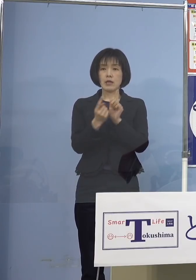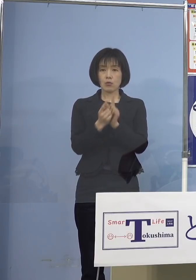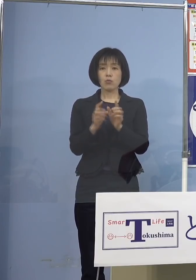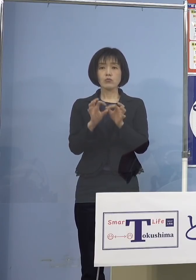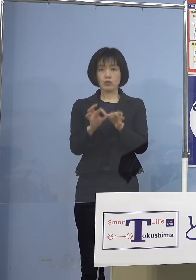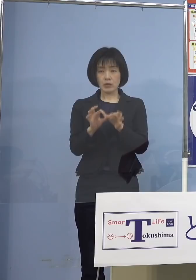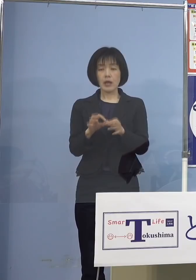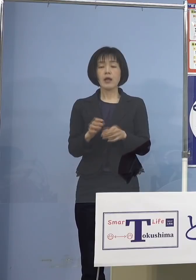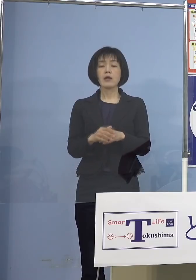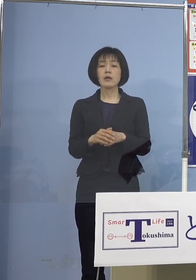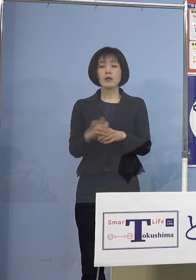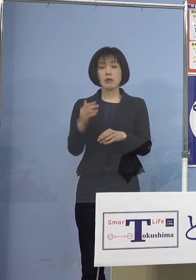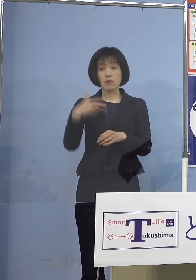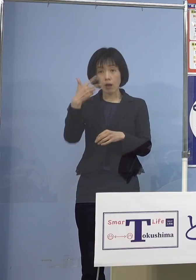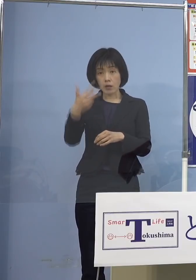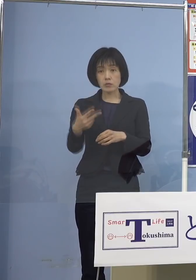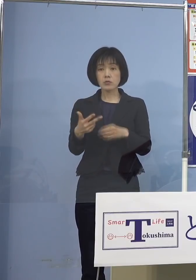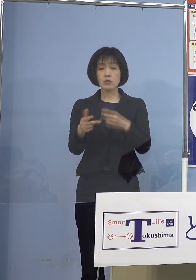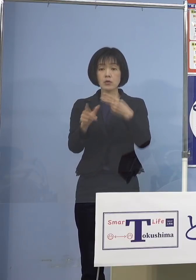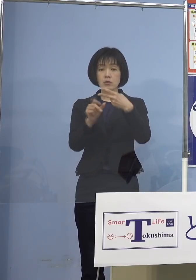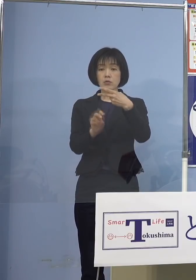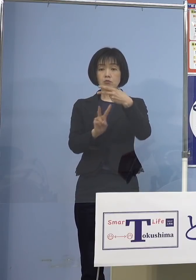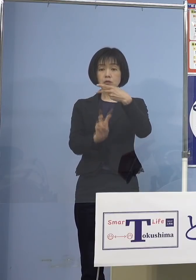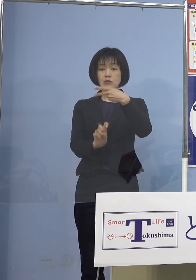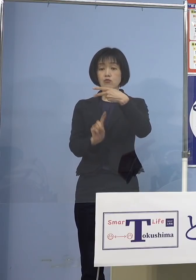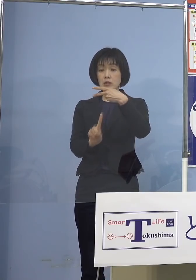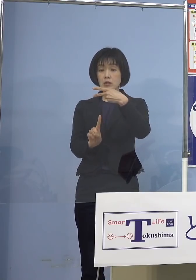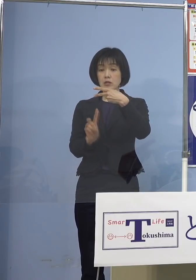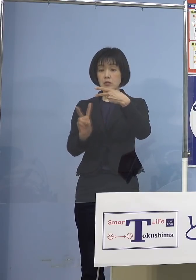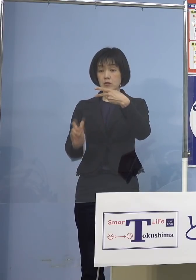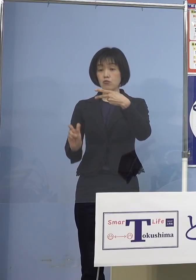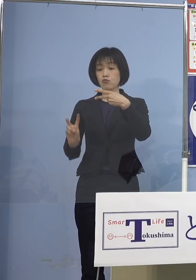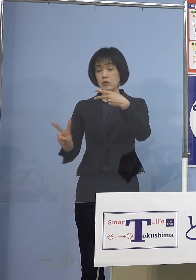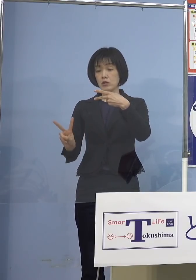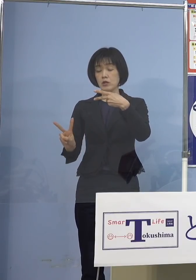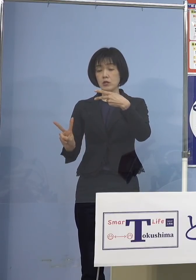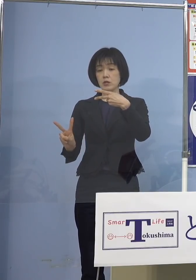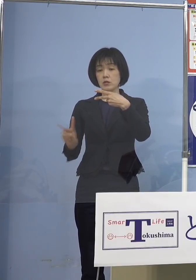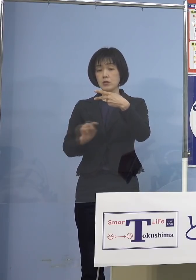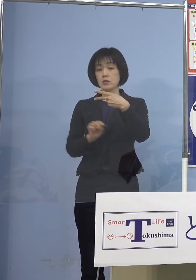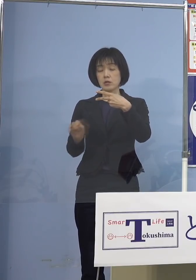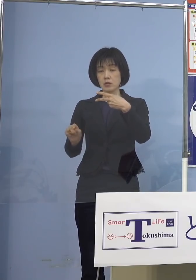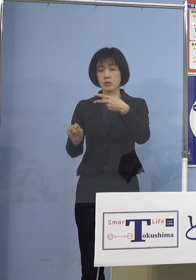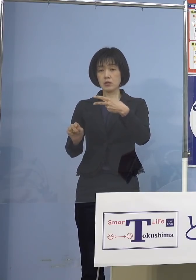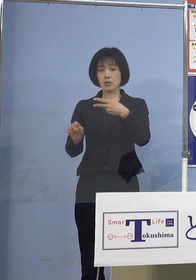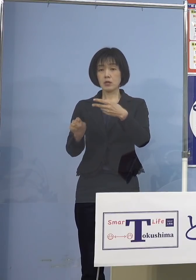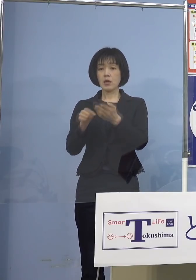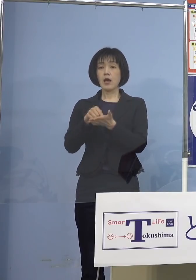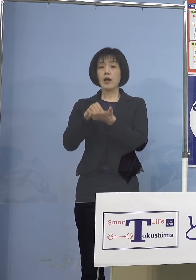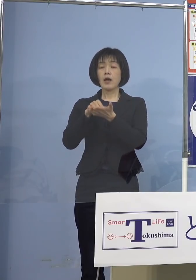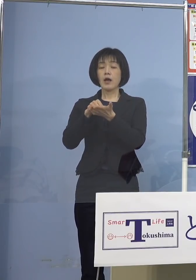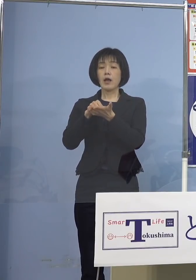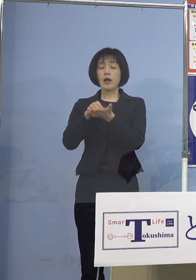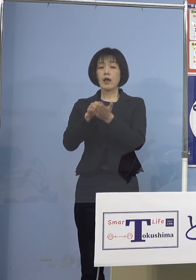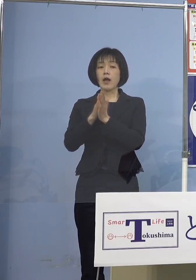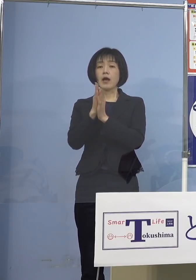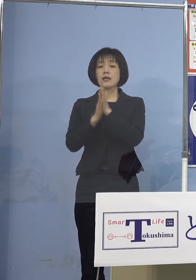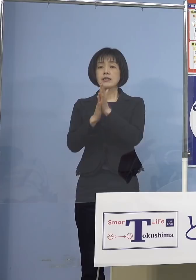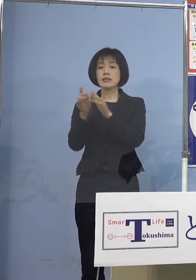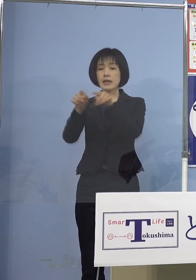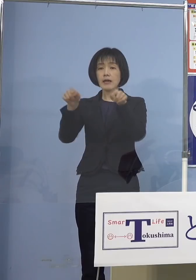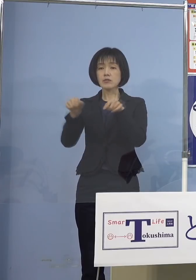来週21日月曜日、22日火曜日 願書の受付を行う公立高校の